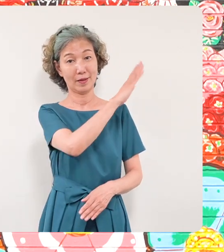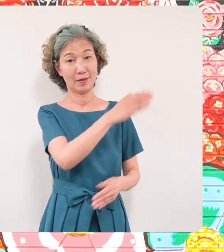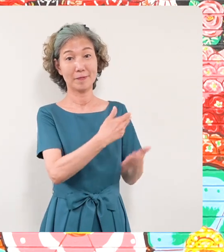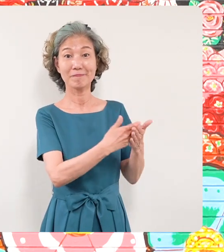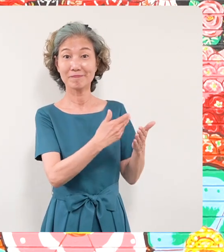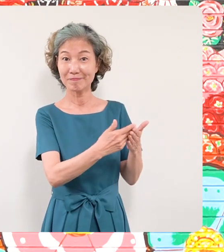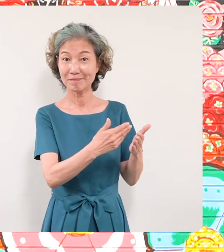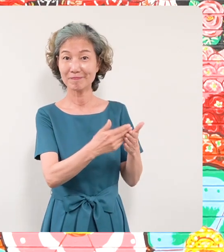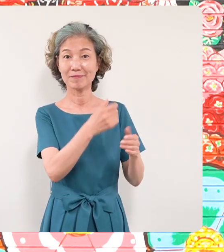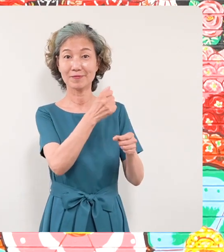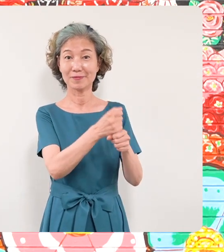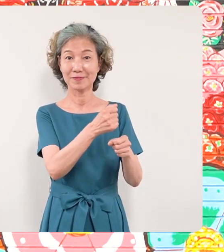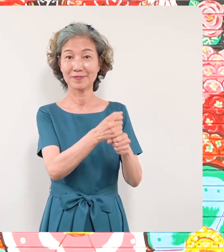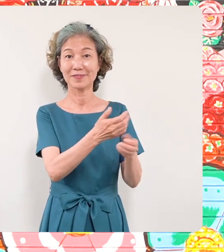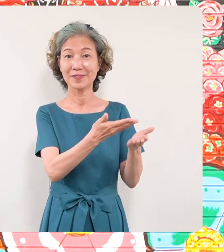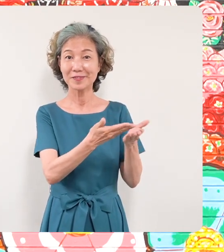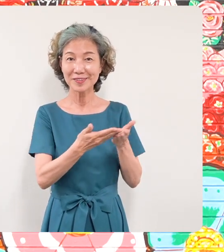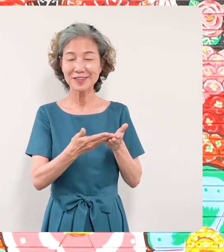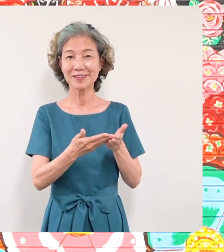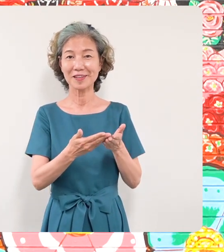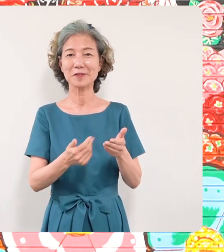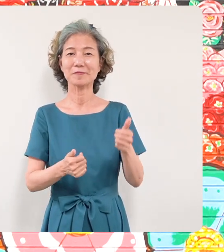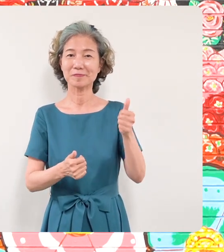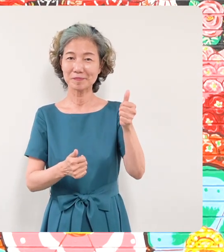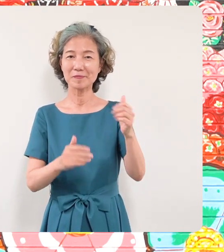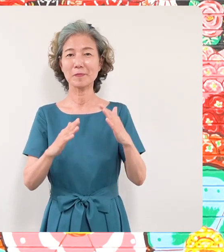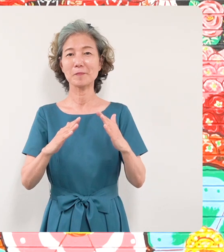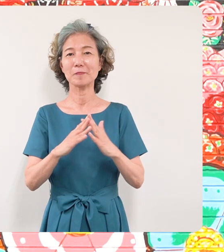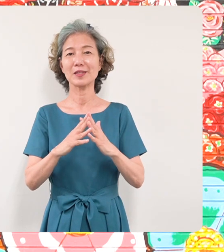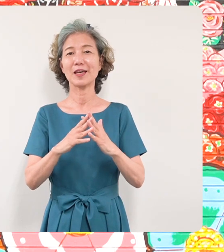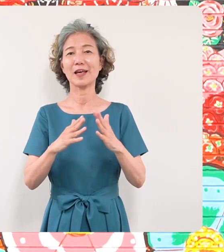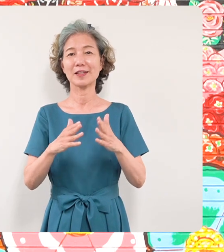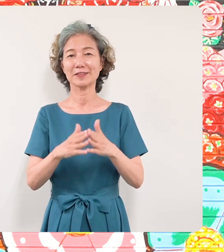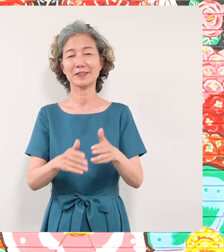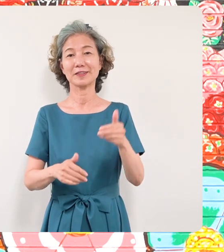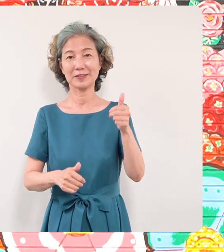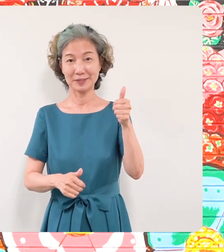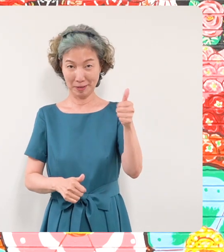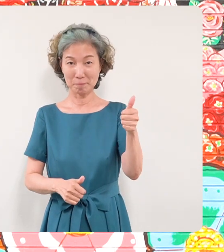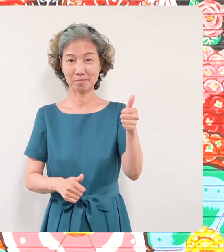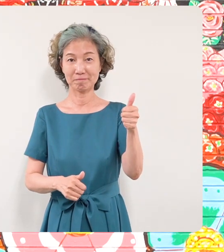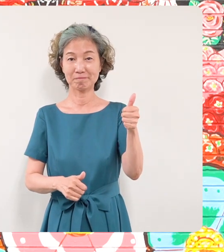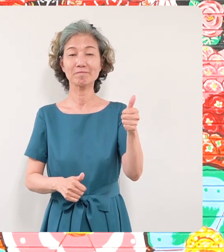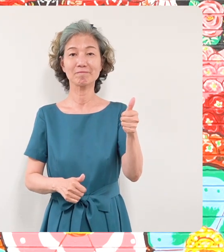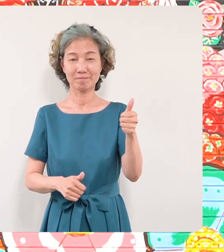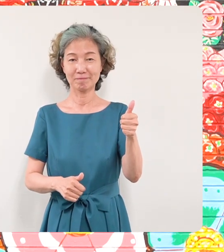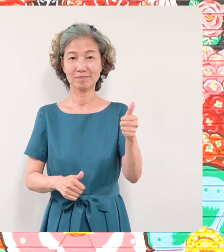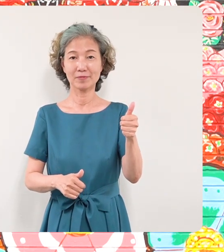ましたミヤザキケンスケさんを はじめこの壁画制作に関わって